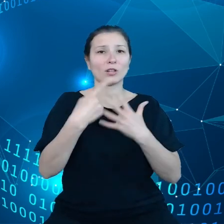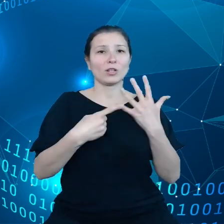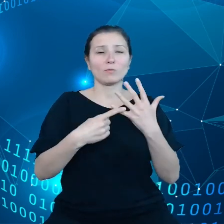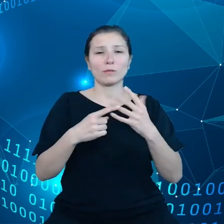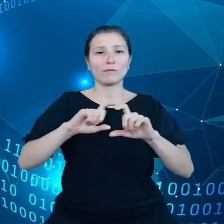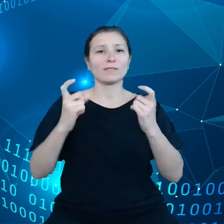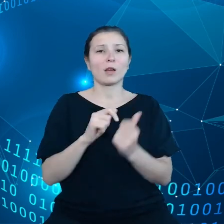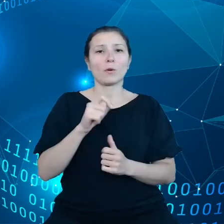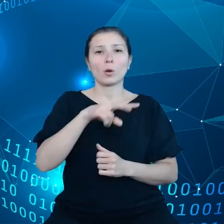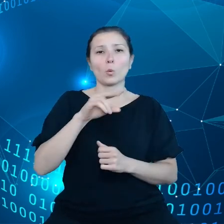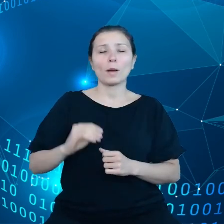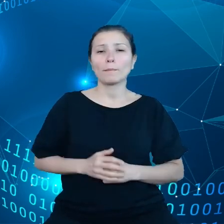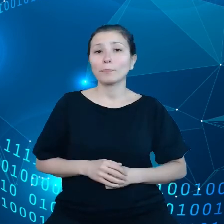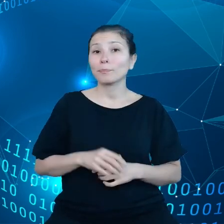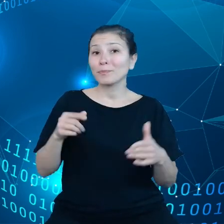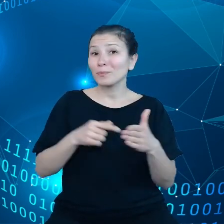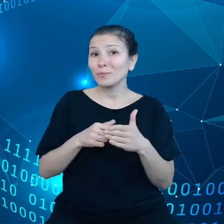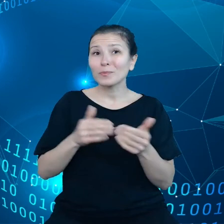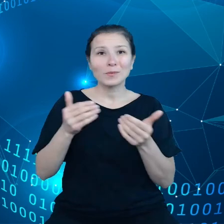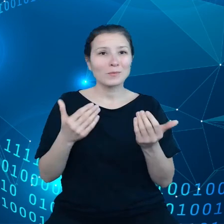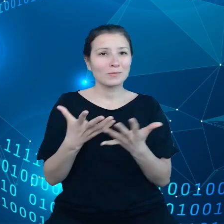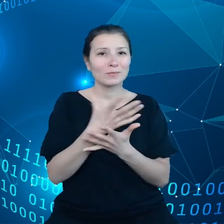Tutaj można zbierać dane na przykład dotyczące jakości gleby,